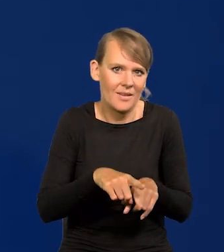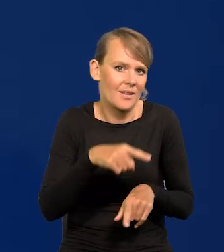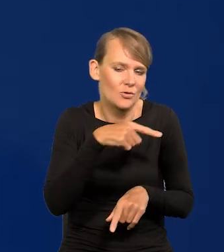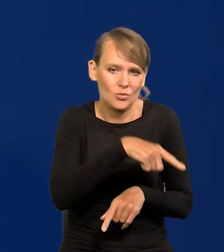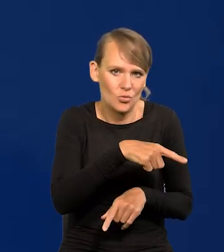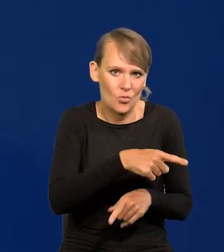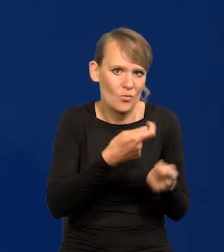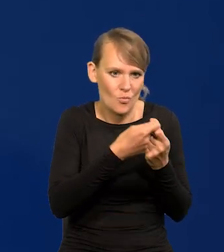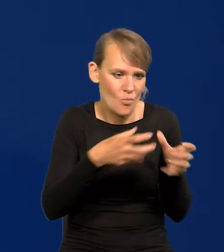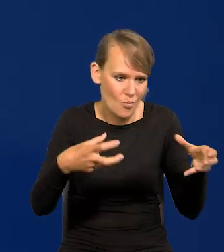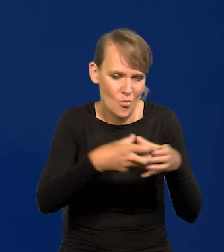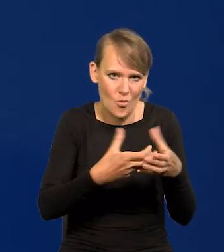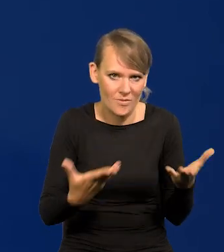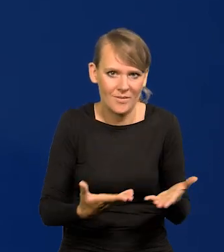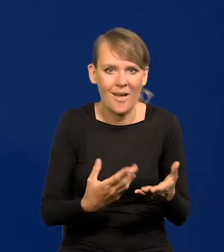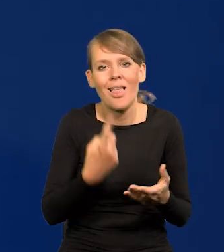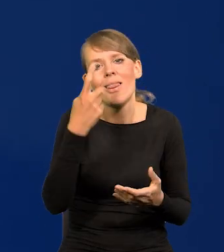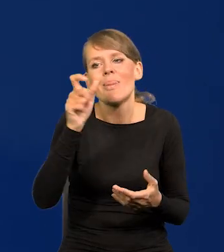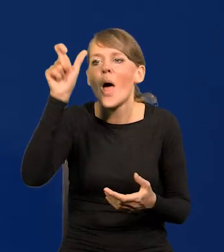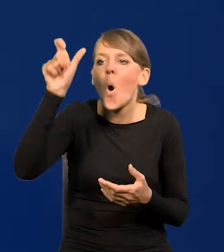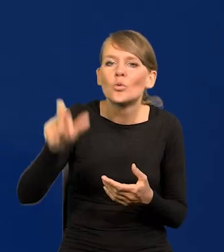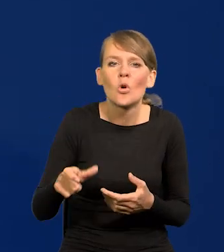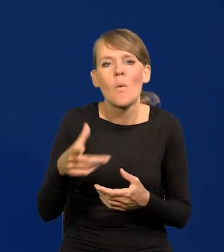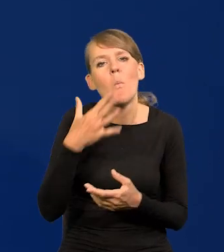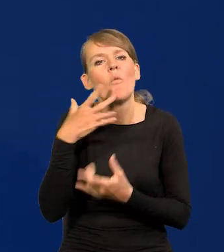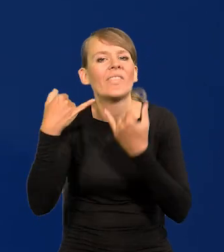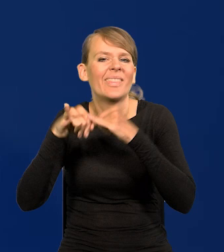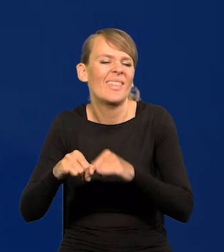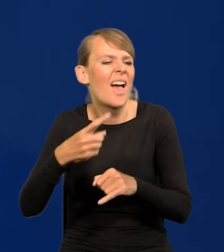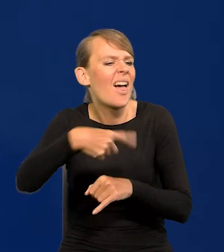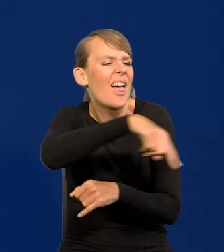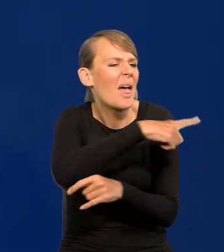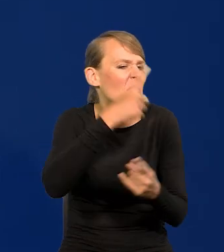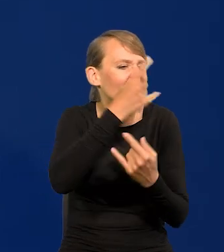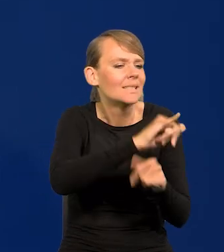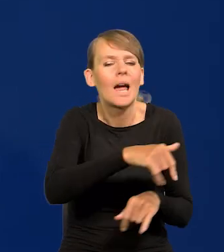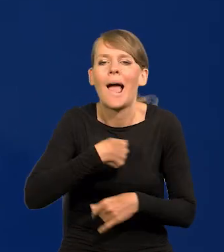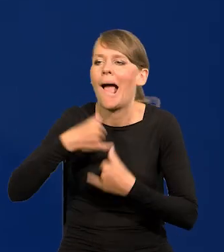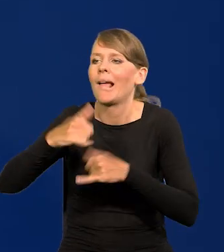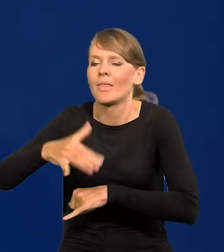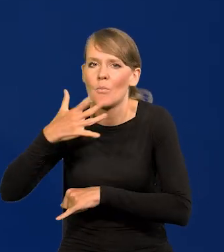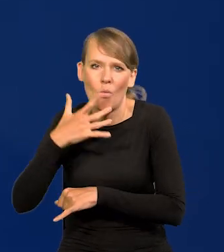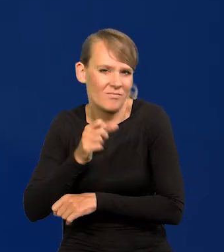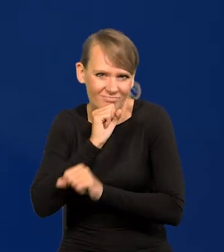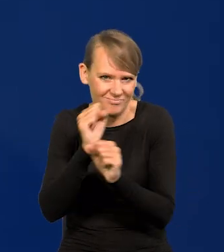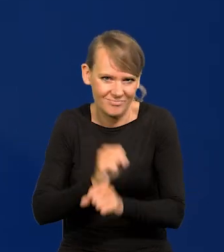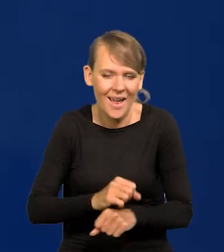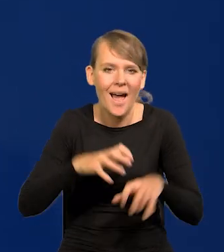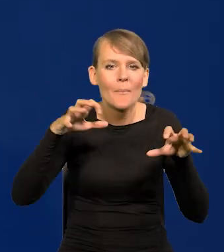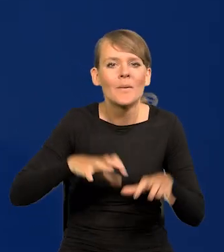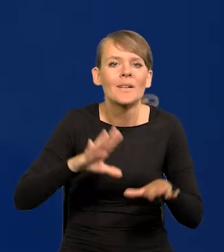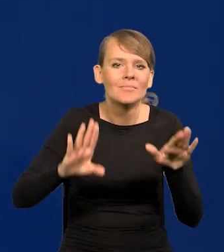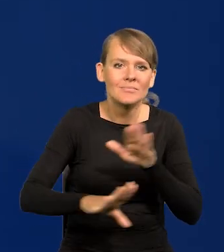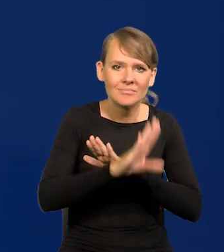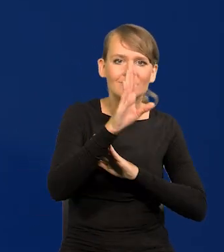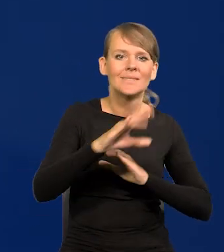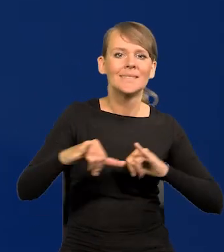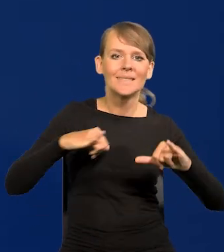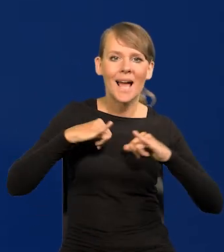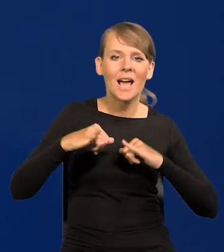Nie ma stanowisko Członka Zarządu, który by coś innego mówił niż reszta zarządu. A Prezes wyraża stanowisko albo zarządu, albo rady, albo obu na raz.